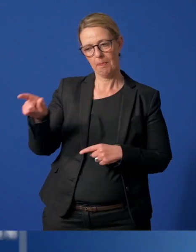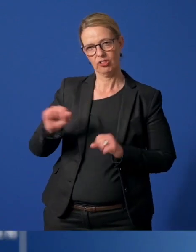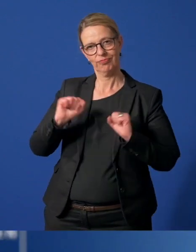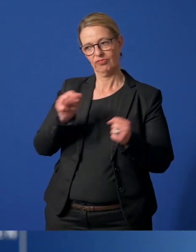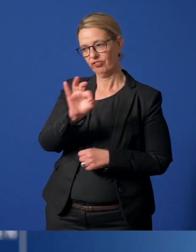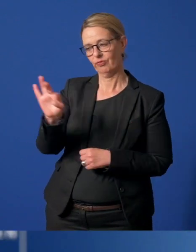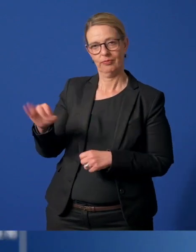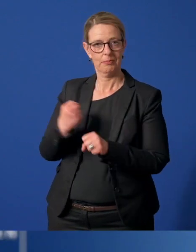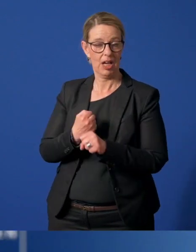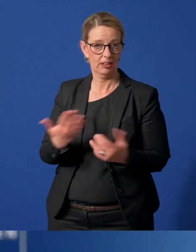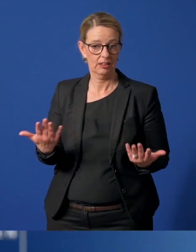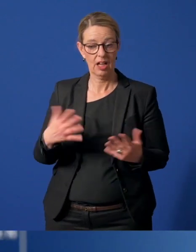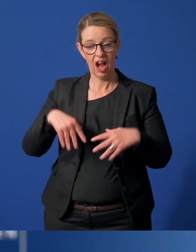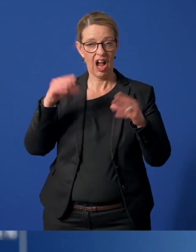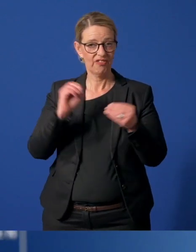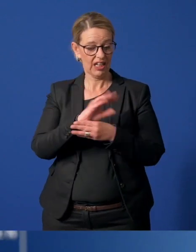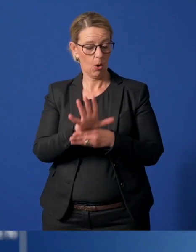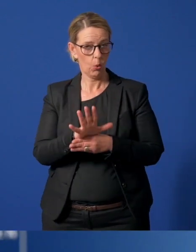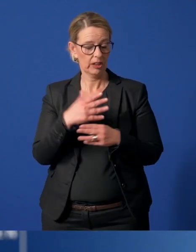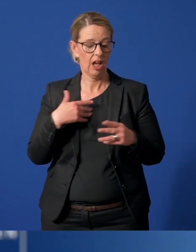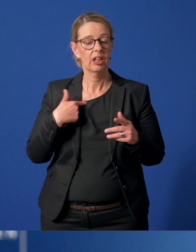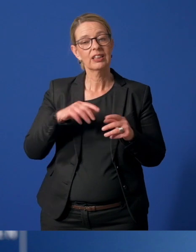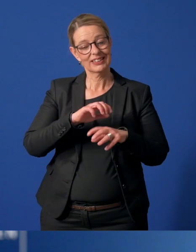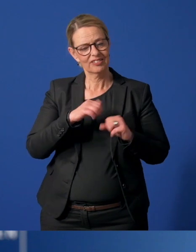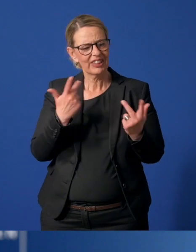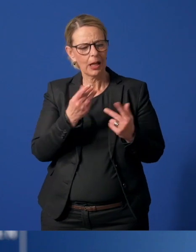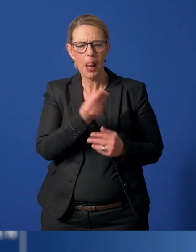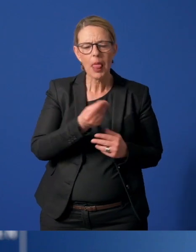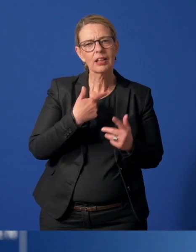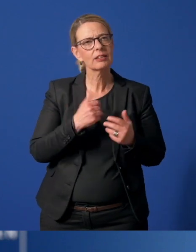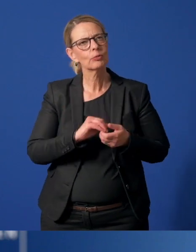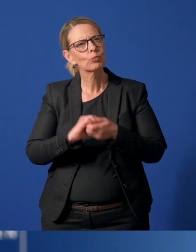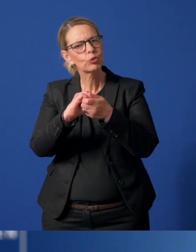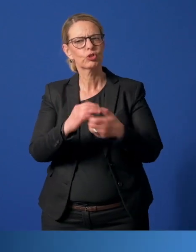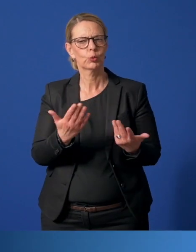Schon seit Beginn der Corona-Situation gibt es viele große und kleine Zeichen der Solidarität und Unterstützung.